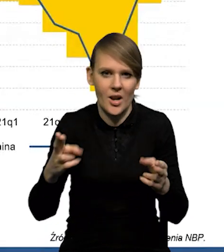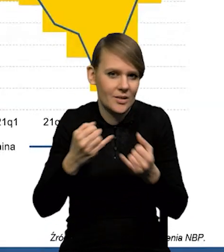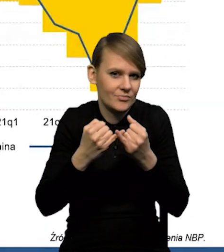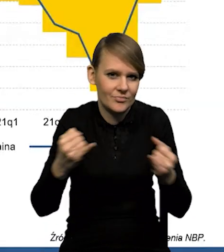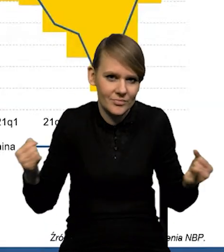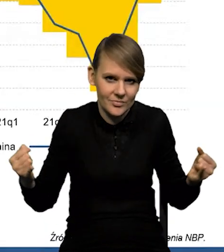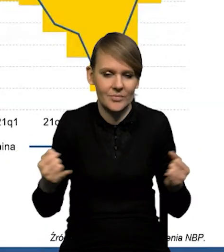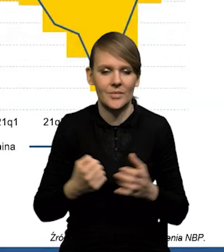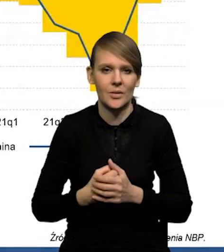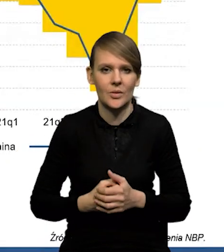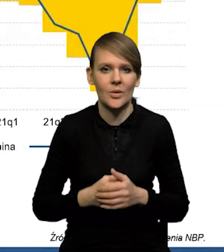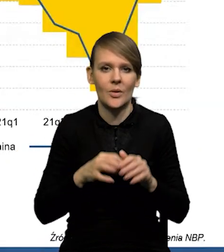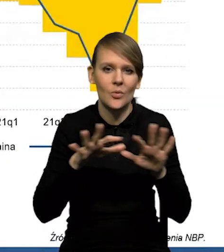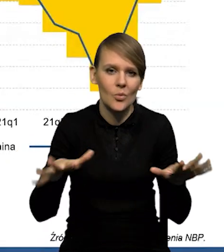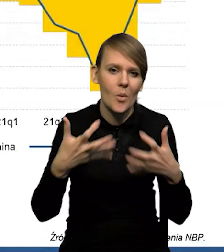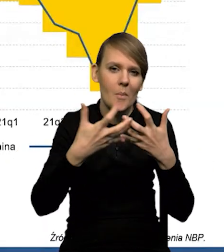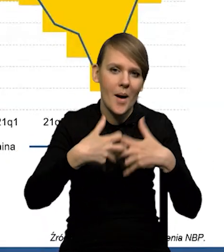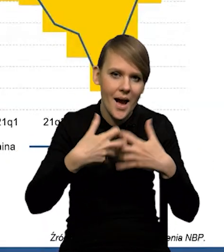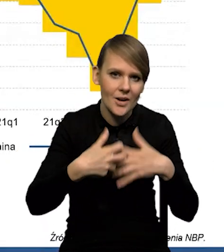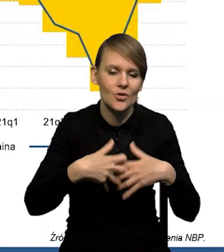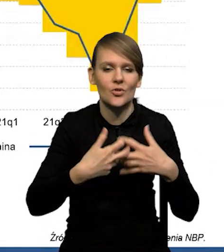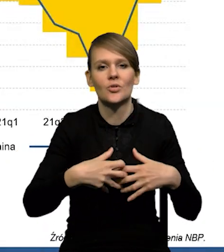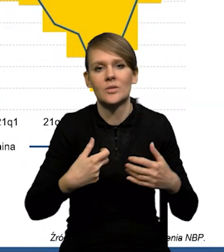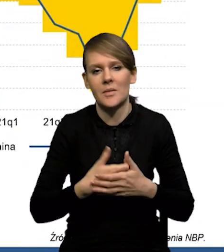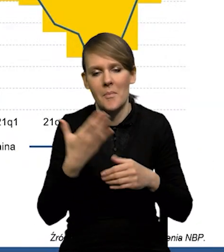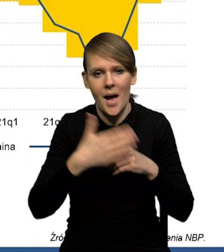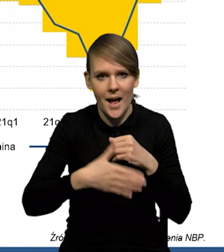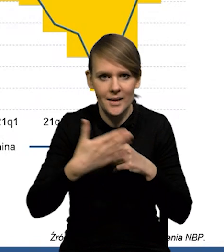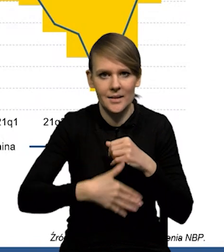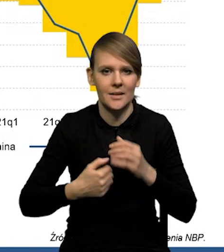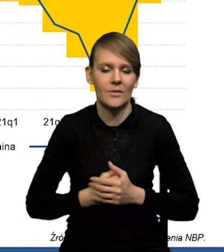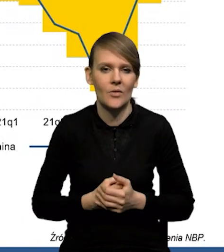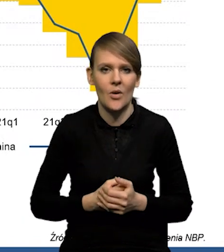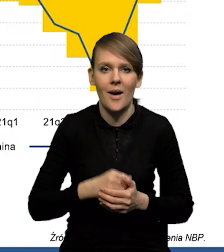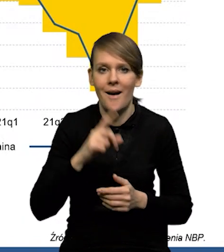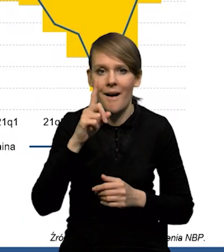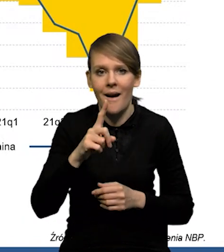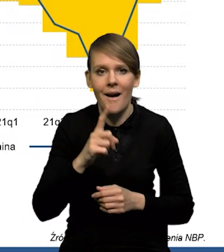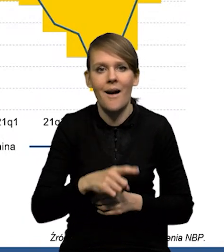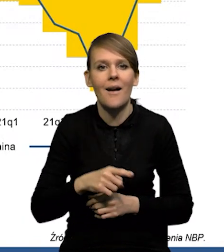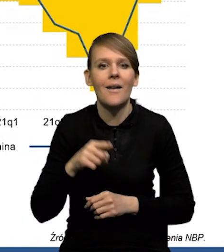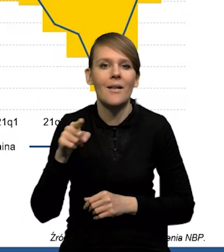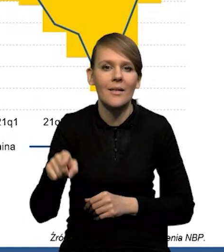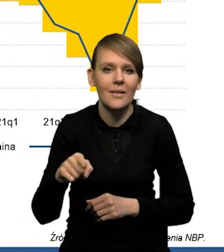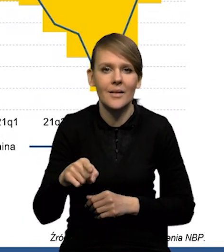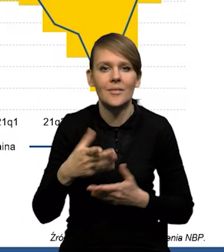Dużą część tego mają oczywiście maszyny, urządzenia, paliwa. Natomiast, jeśli chodzi o samo saldo towarowe,